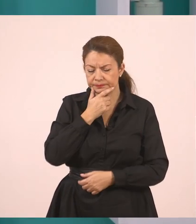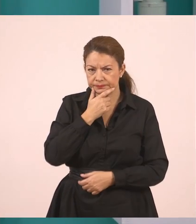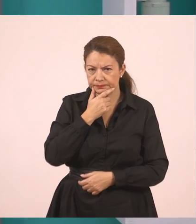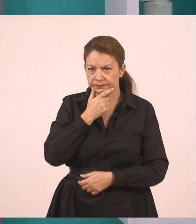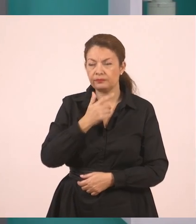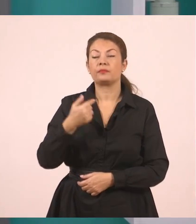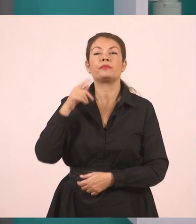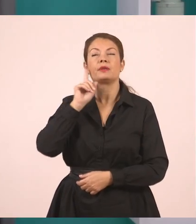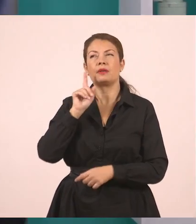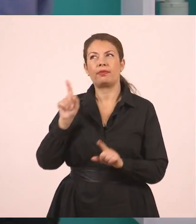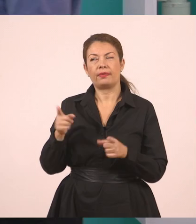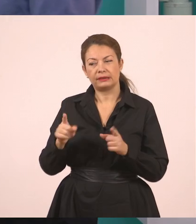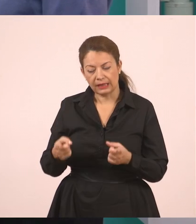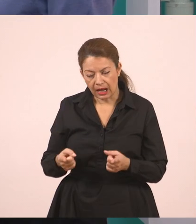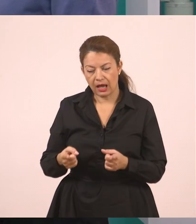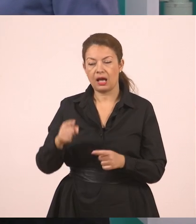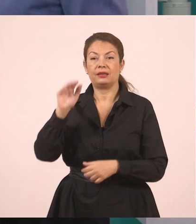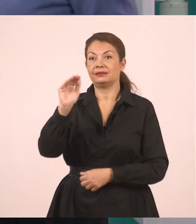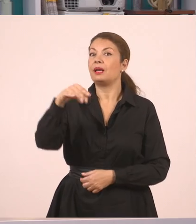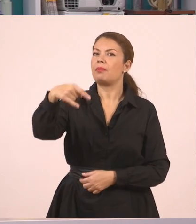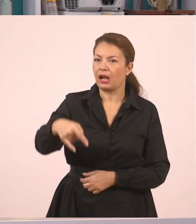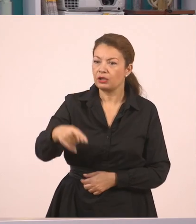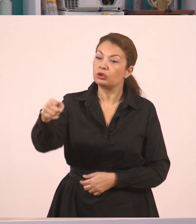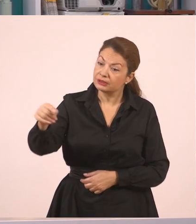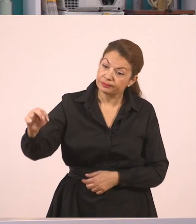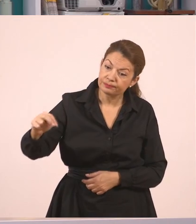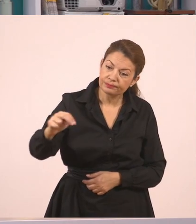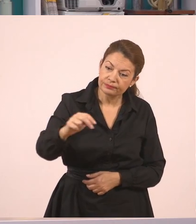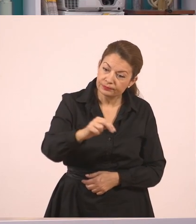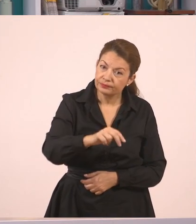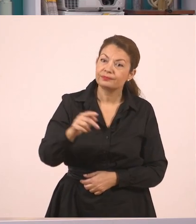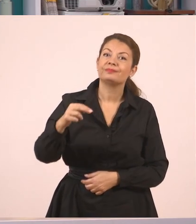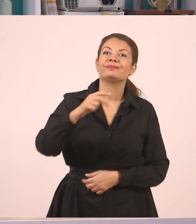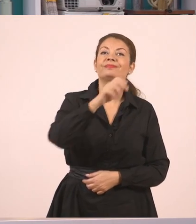Η δασκάλα, λοιπόν ζήτησε από τον Παναγιώτη... να σβήσει τον πίνακα. Κι εσάς, σίγουρα,